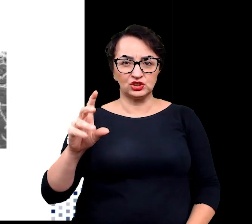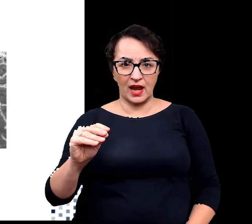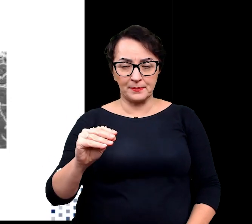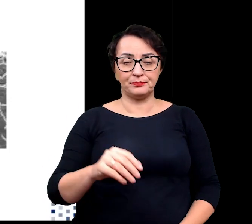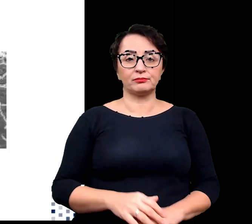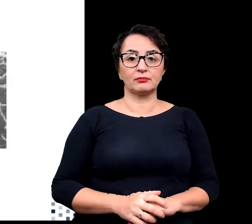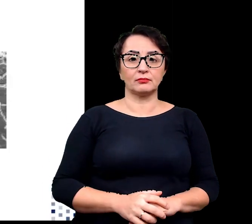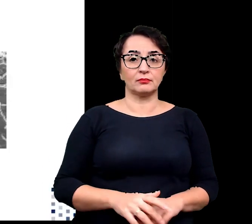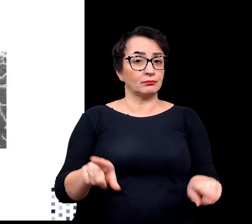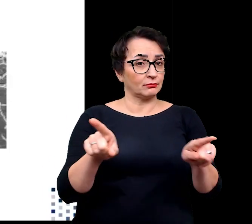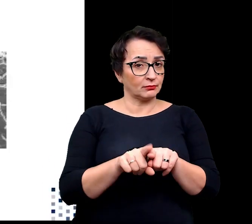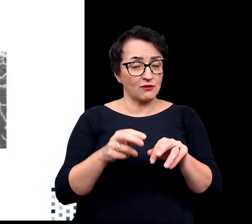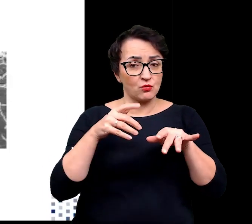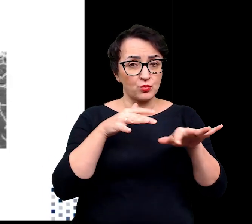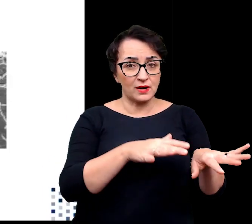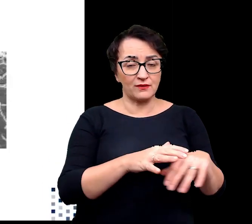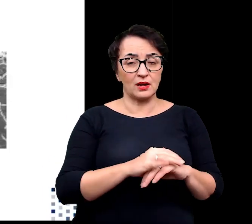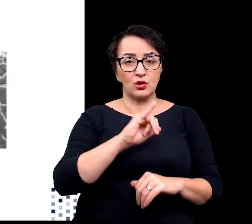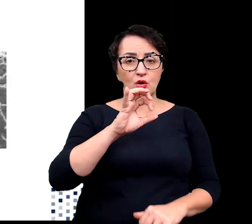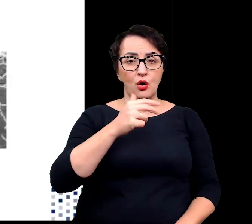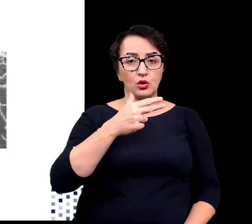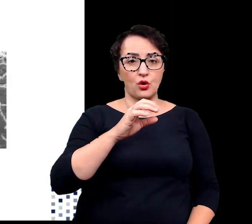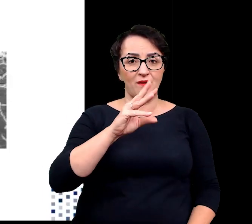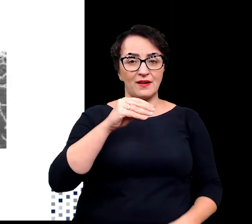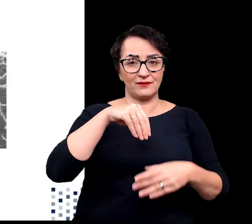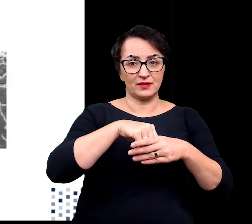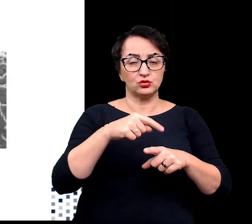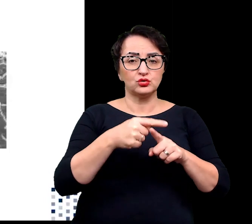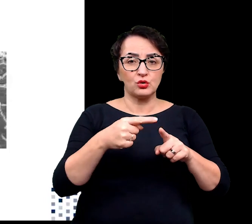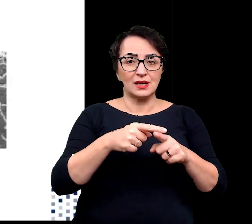oraz oddziaływaniami jonowymi w cząsteczce białka.